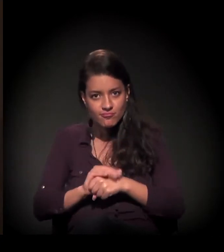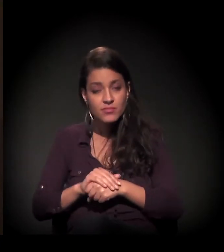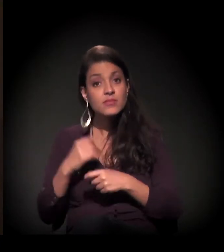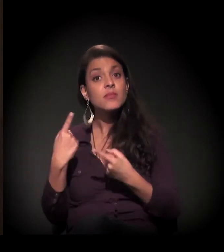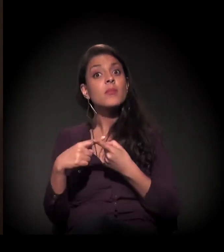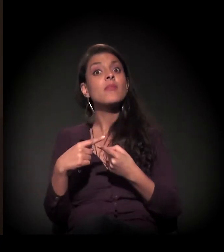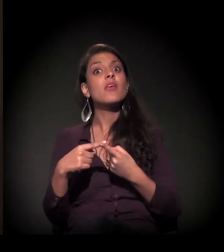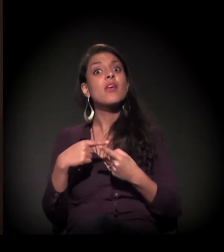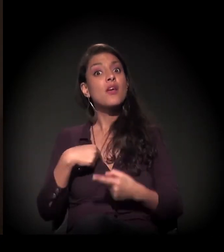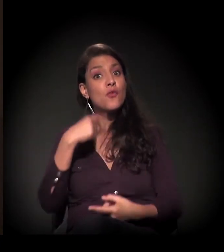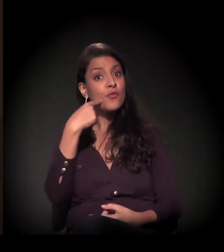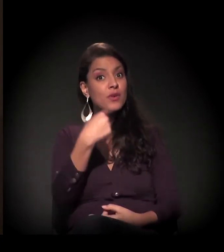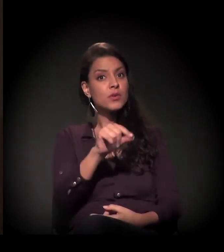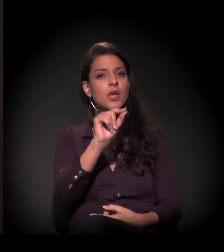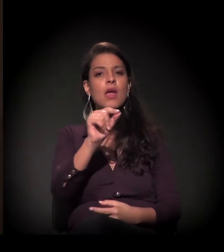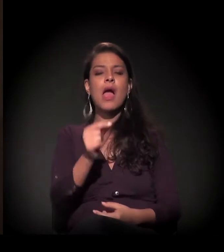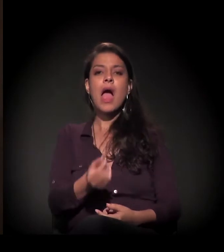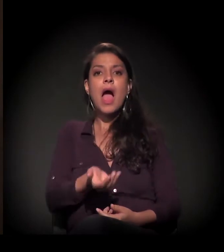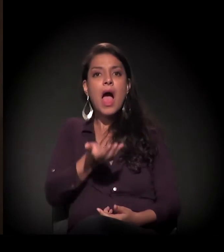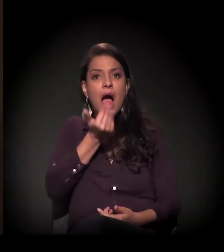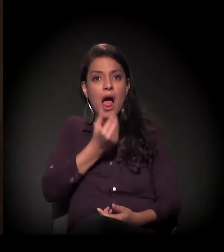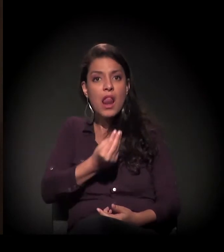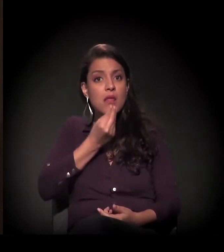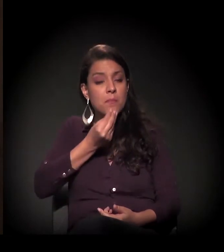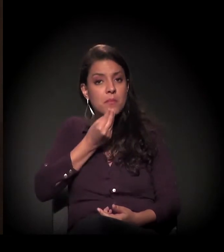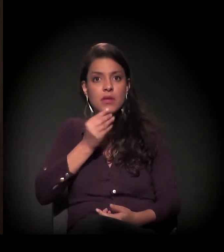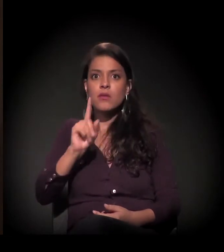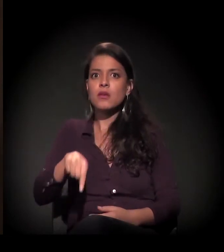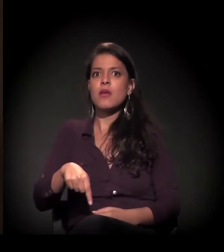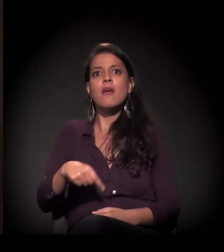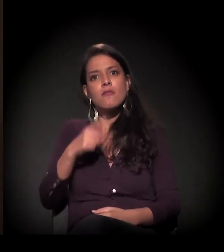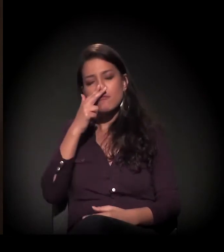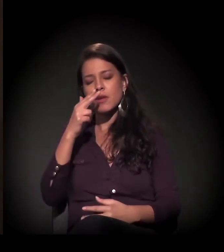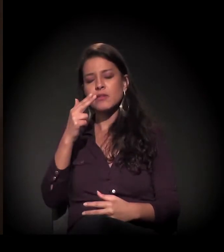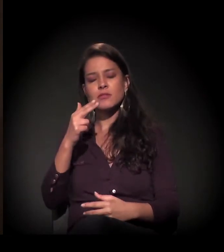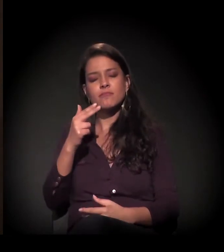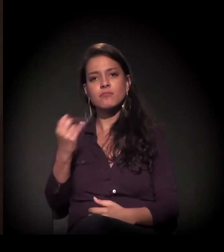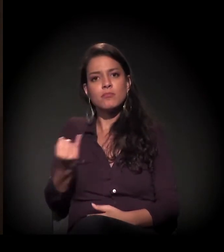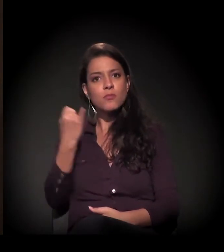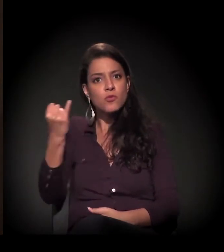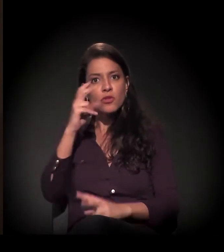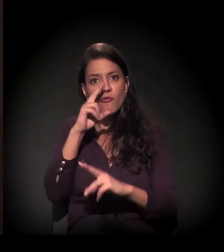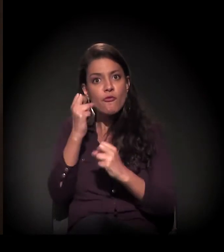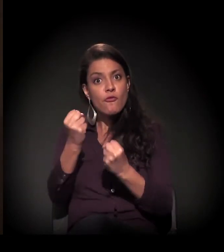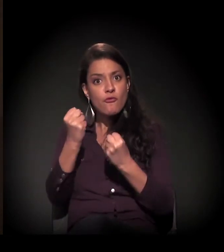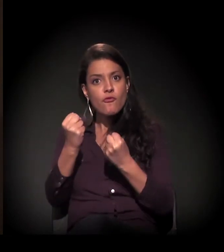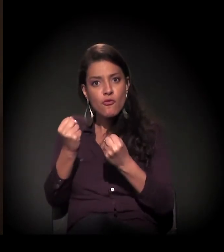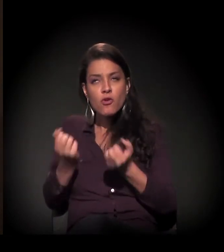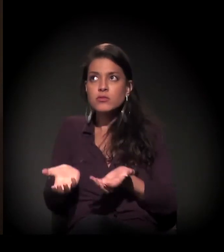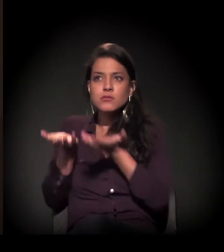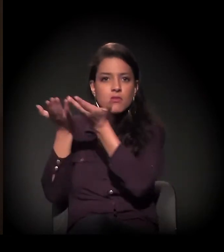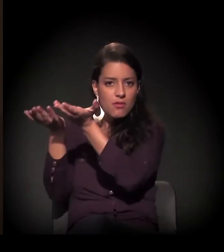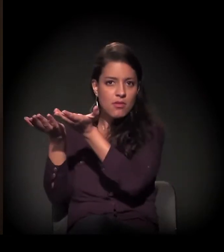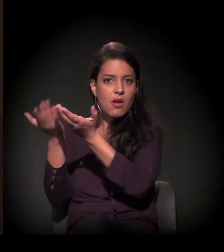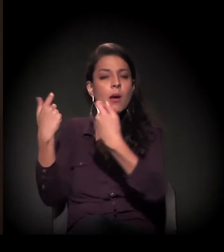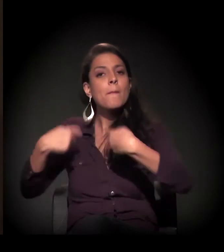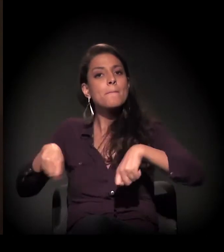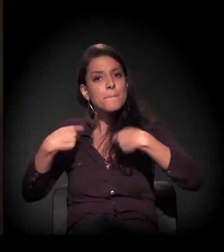Para mim, o alimento é muito sagrado, ele é muito forte e tem que ser respeitado,